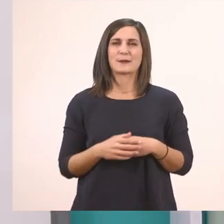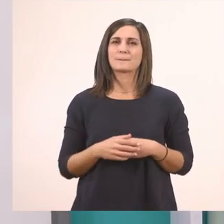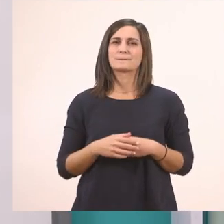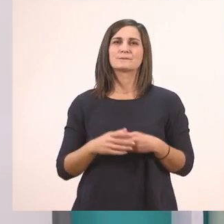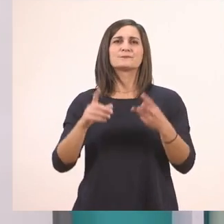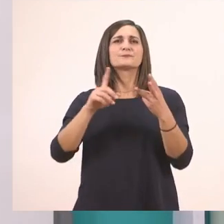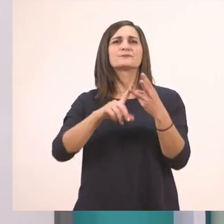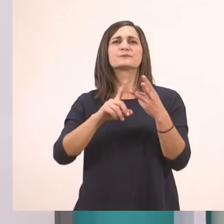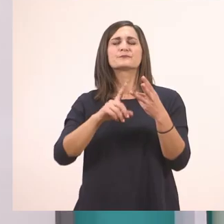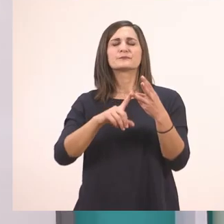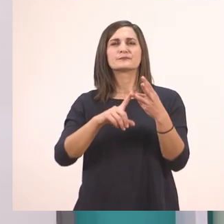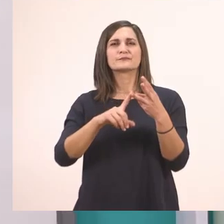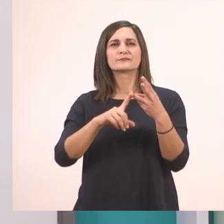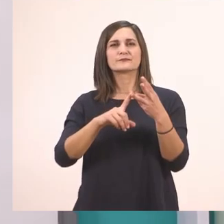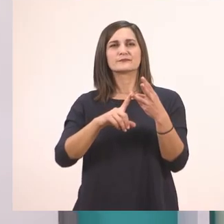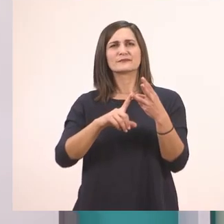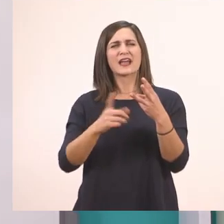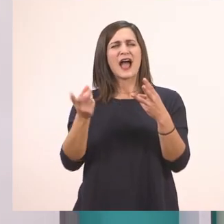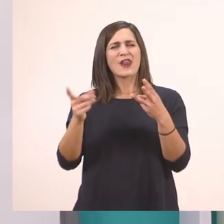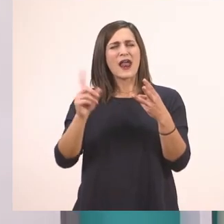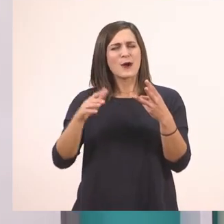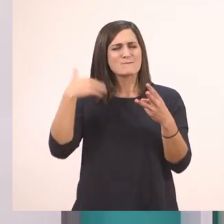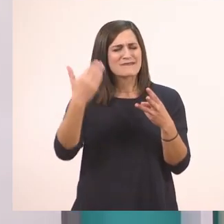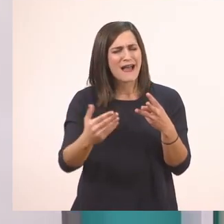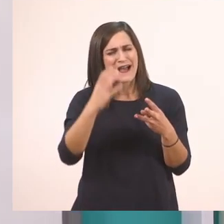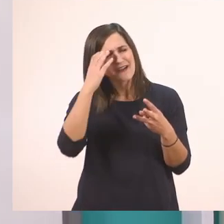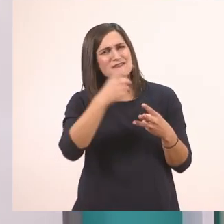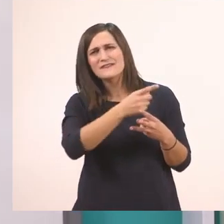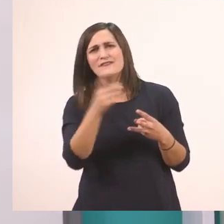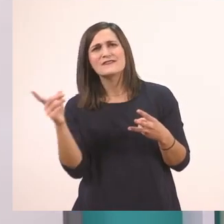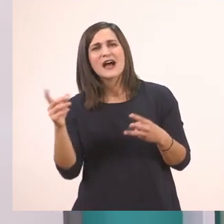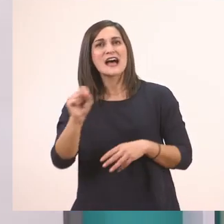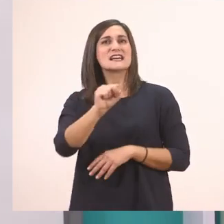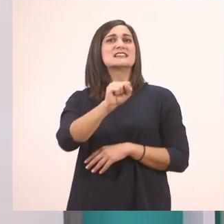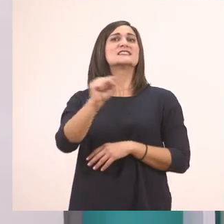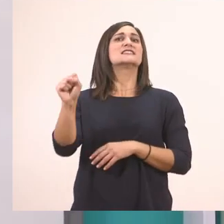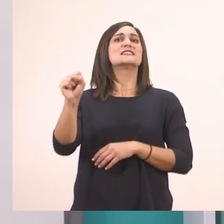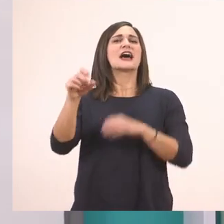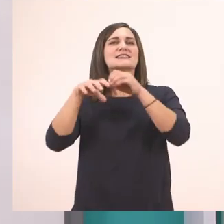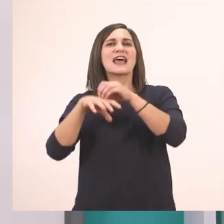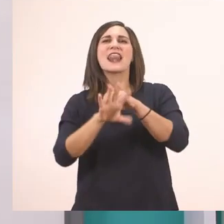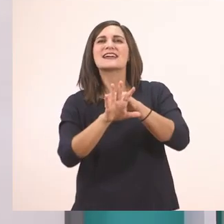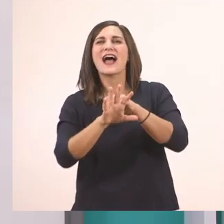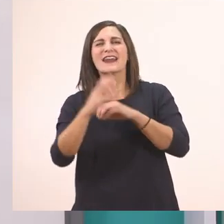Έχουμε μάθει το... Ποιο ήτανε μετά; Θυμάστε; Το σ. Ο Τάσος το σαλιγκάρι, αν θυμάστε.